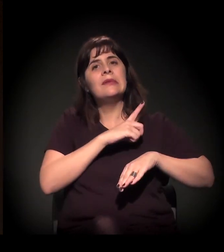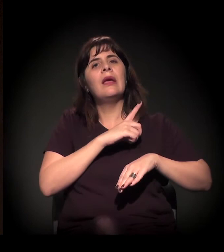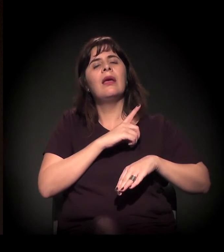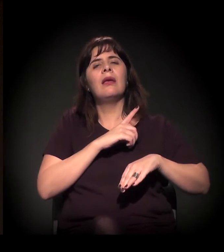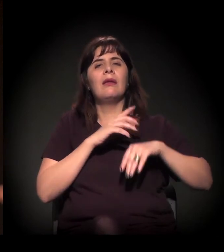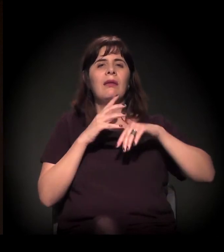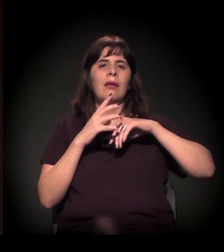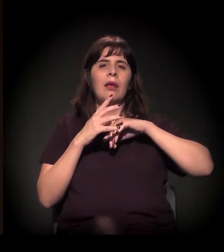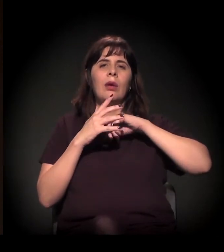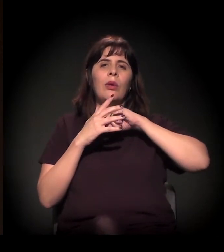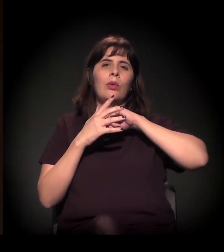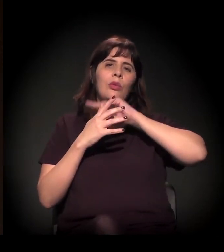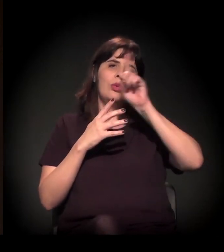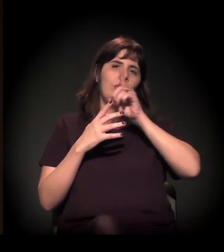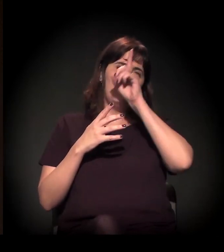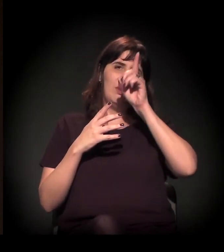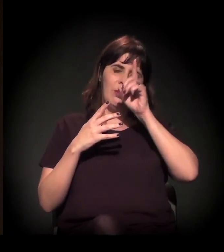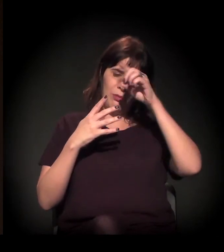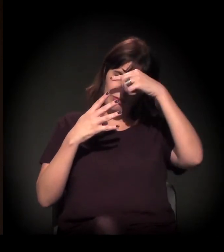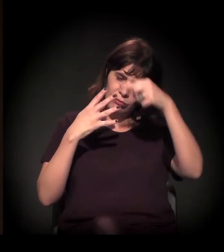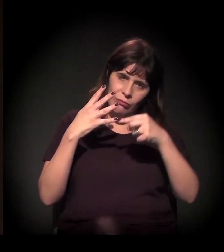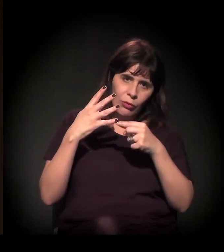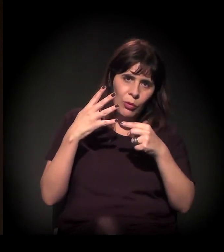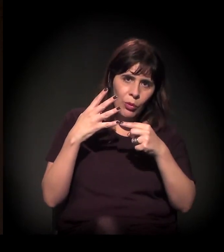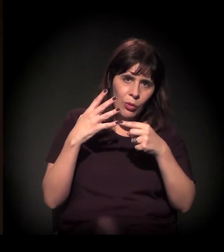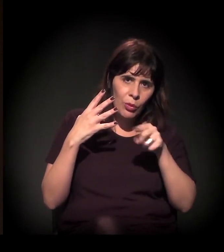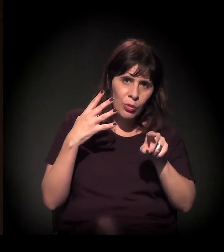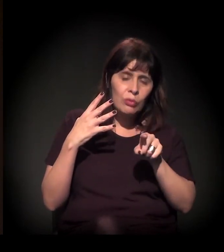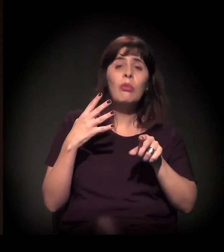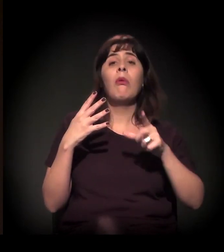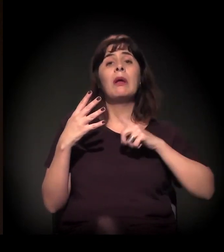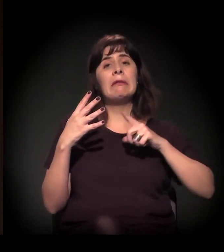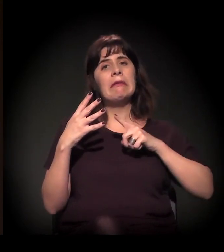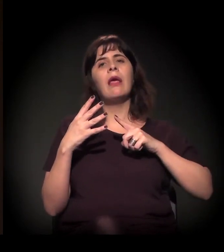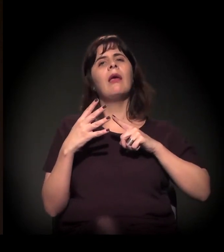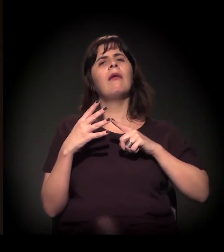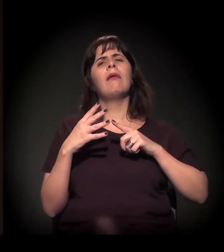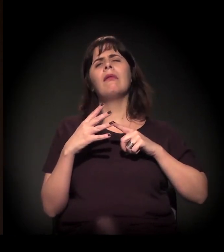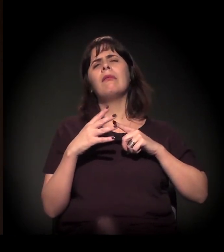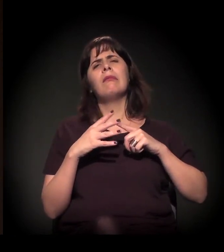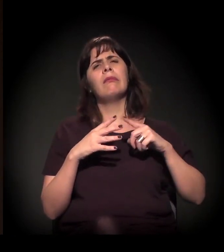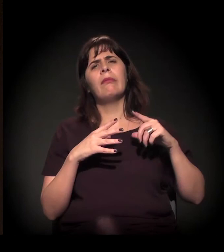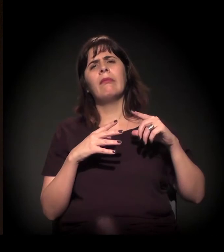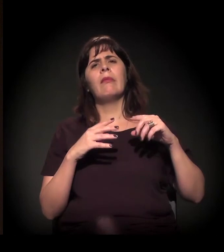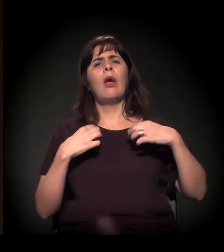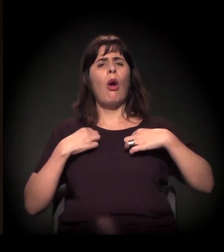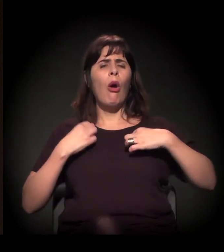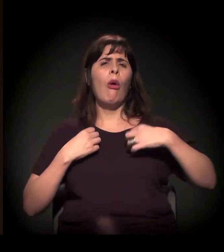que dura o dia inteiro, com vários serviços oferecidos: troca de roupa, banho,